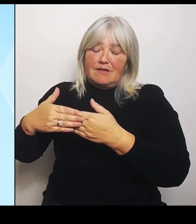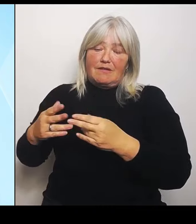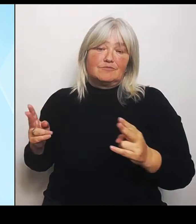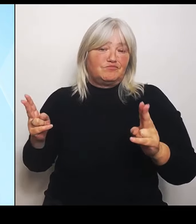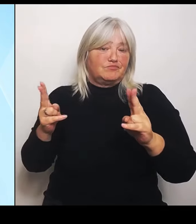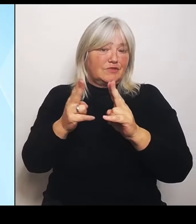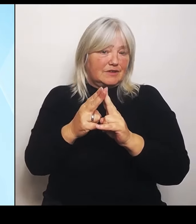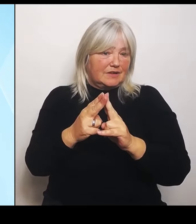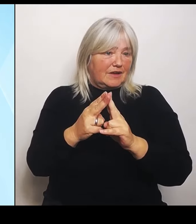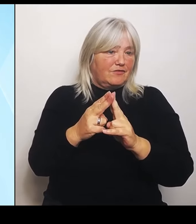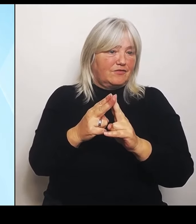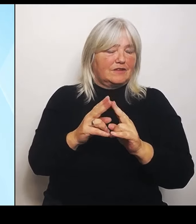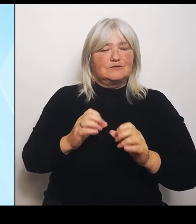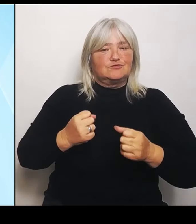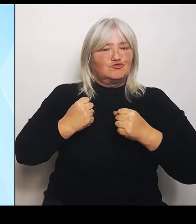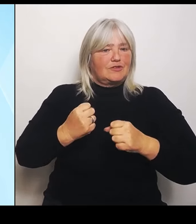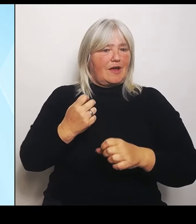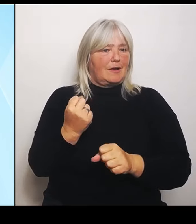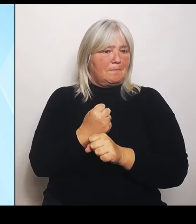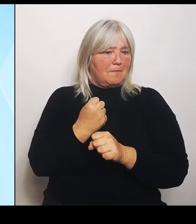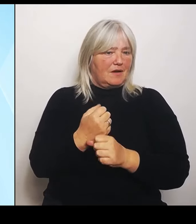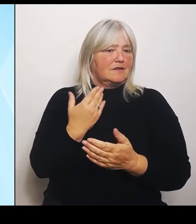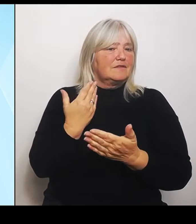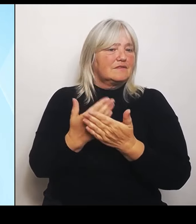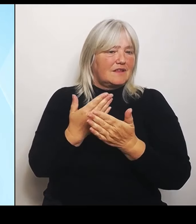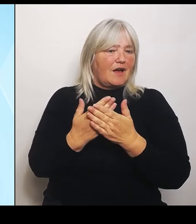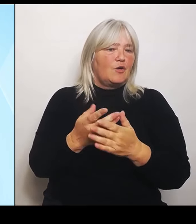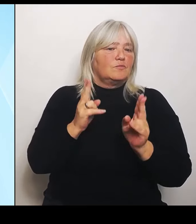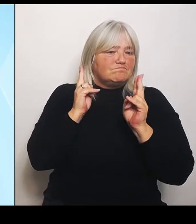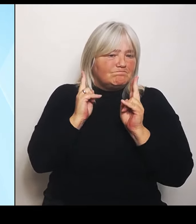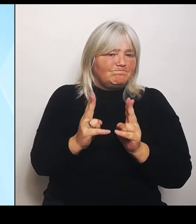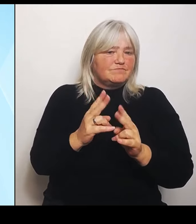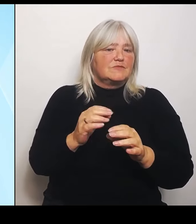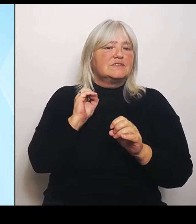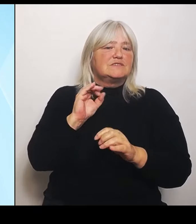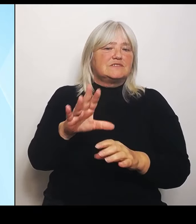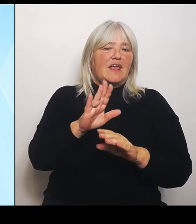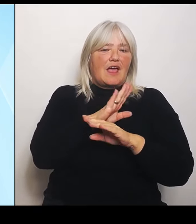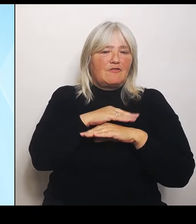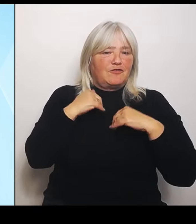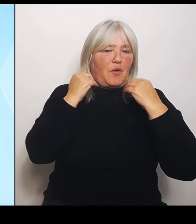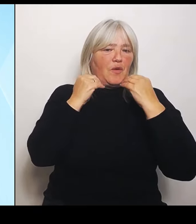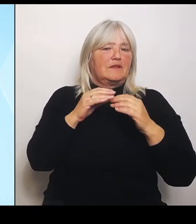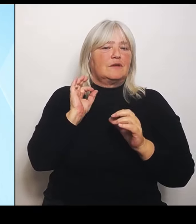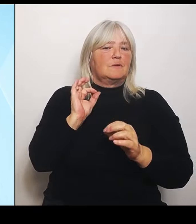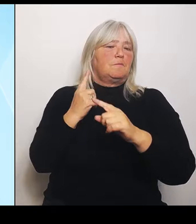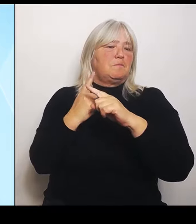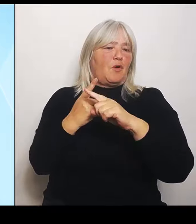sehr, sehr erfreuliche und sehr, sehr positive Maßnahme, die jetzt umgesetzt werden kann.